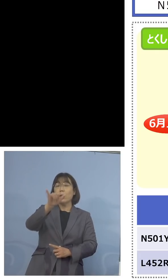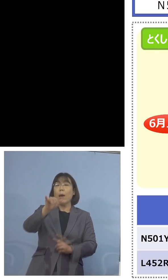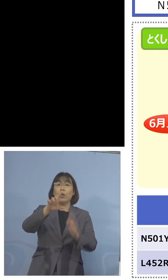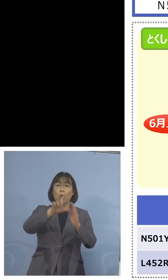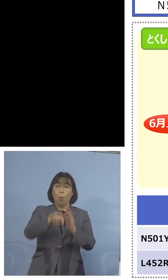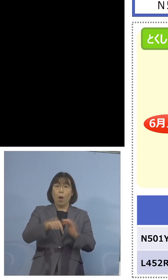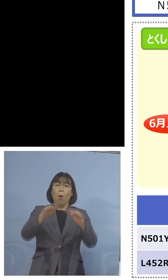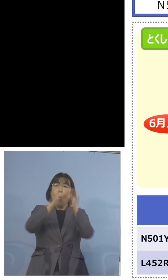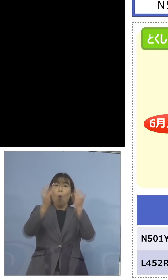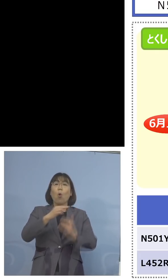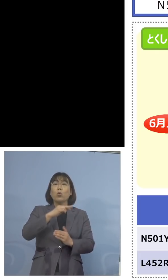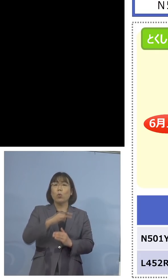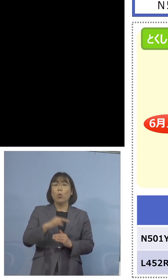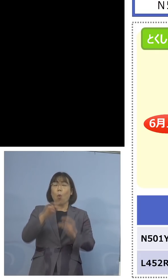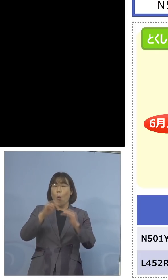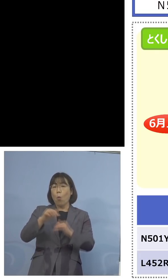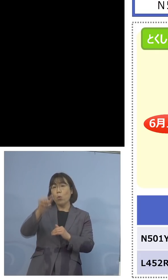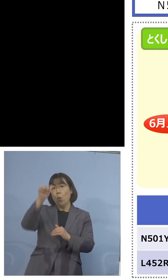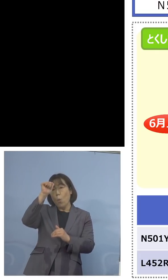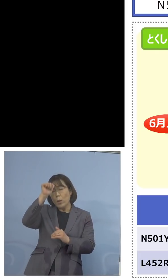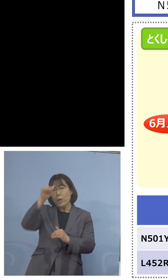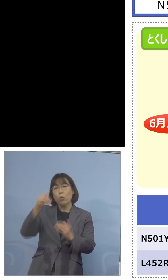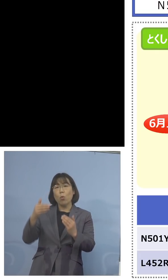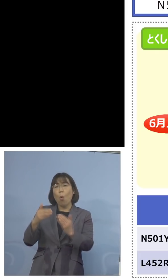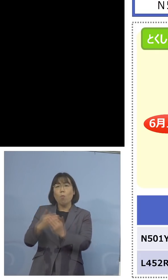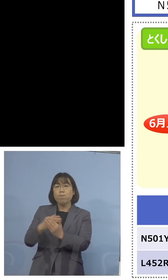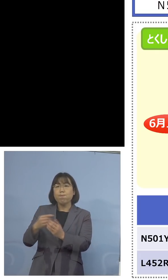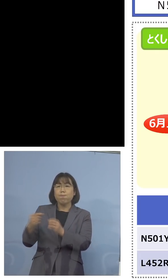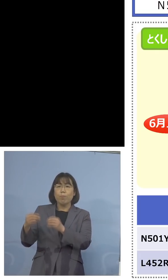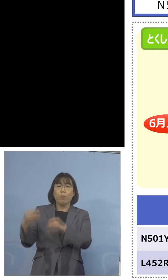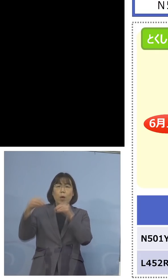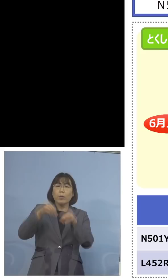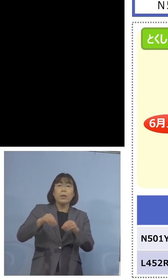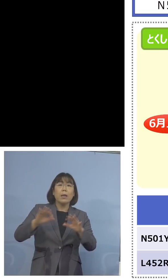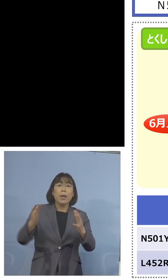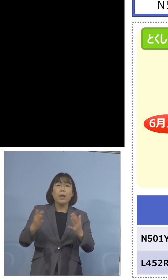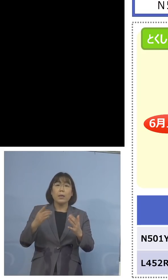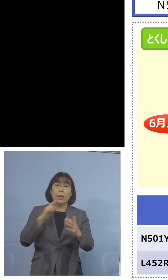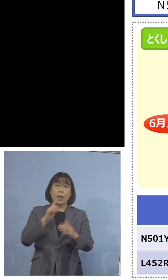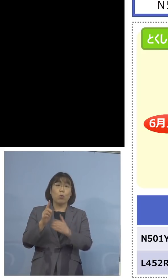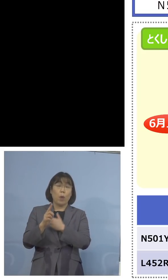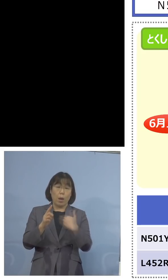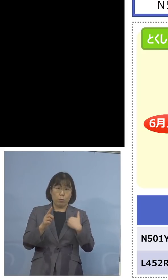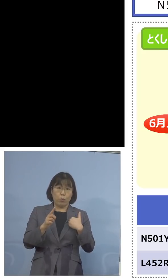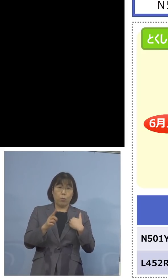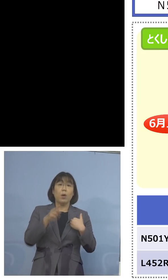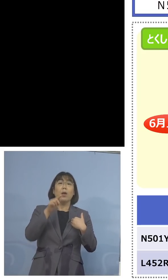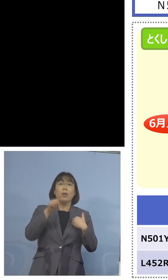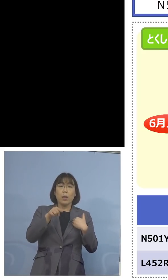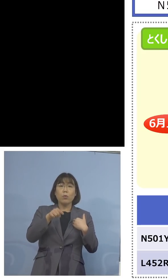入ってきていないという、その意味では N501Yの検査を充実することは